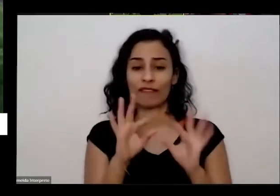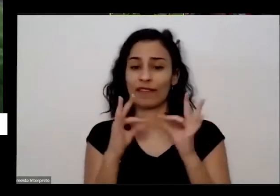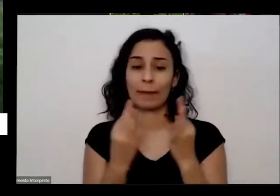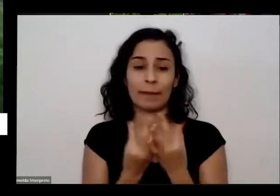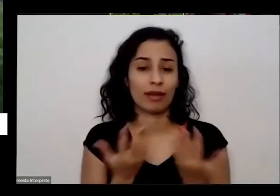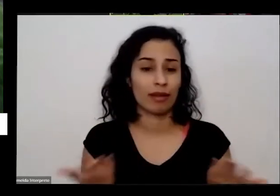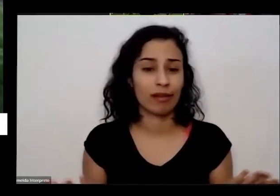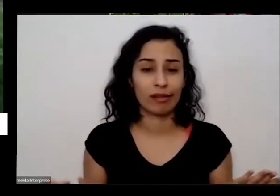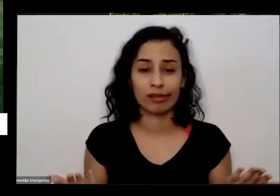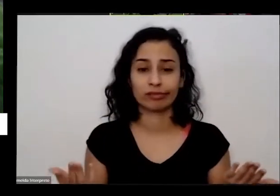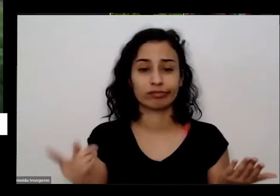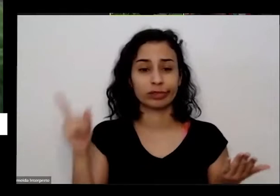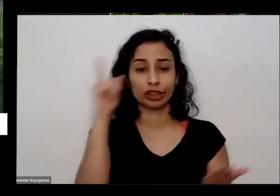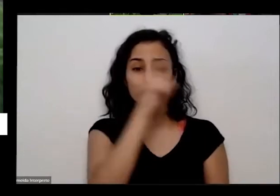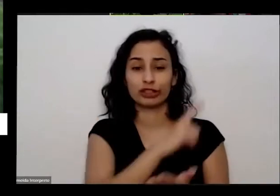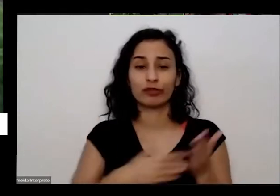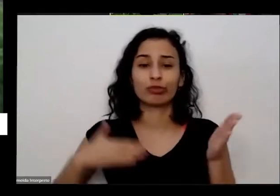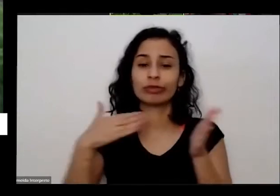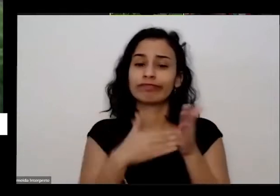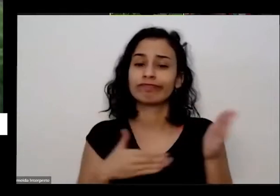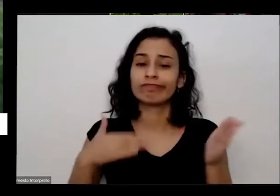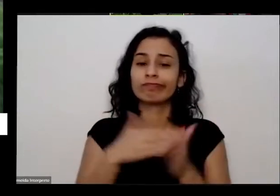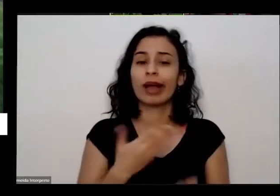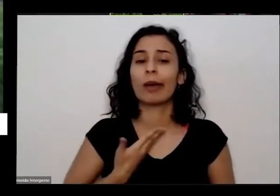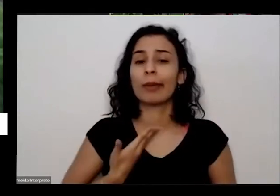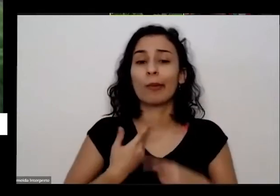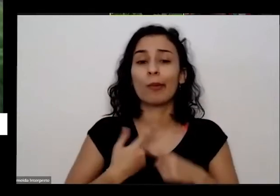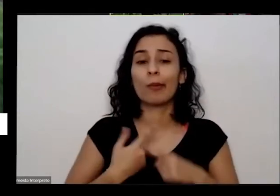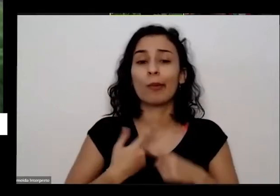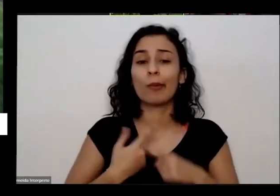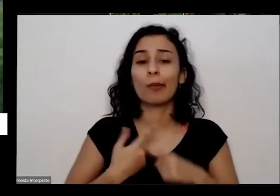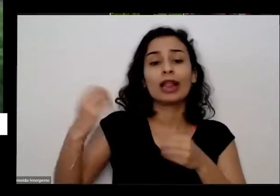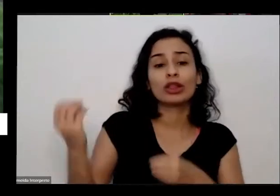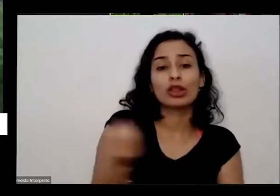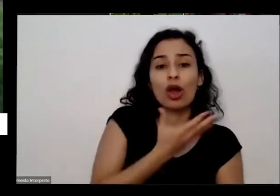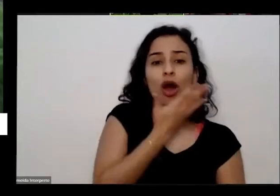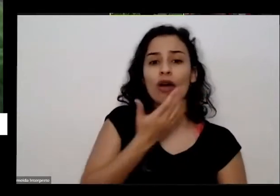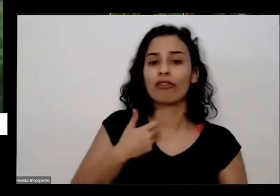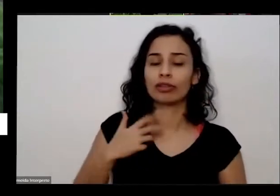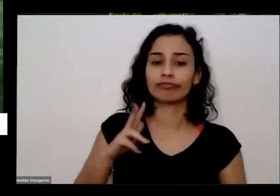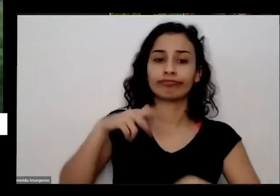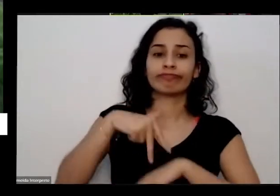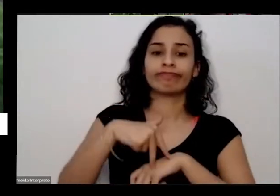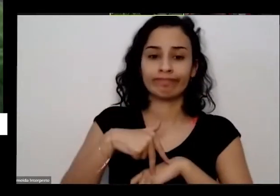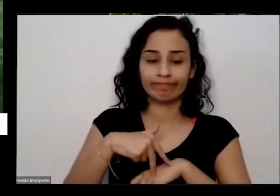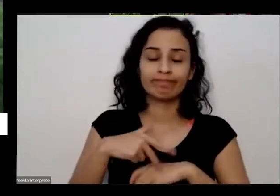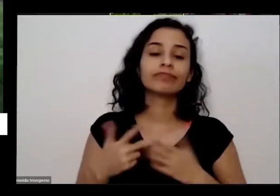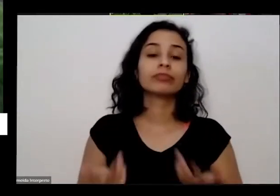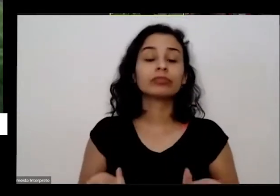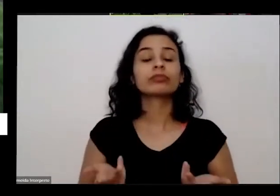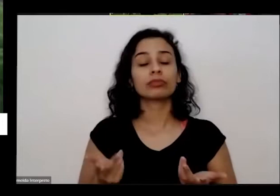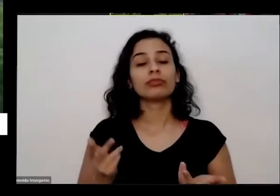dificuldade de fazer amigos chegando na cidade nova né e eu aorta foi minha minha muleta naquela